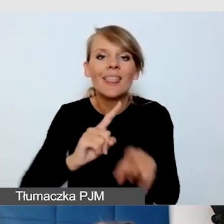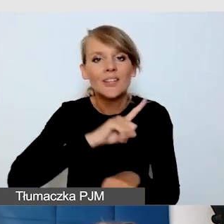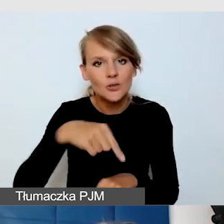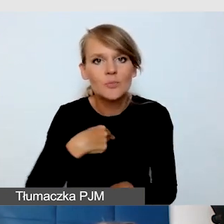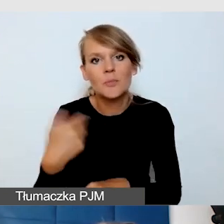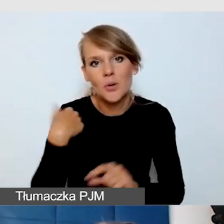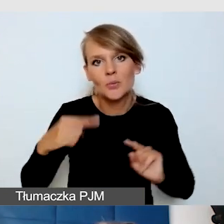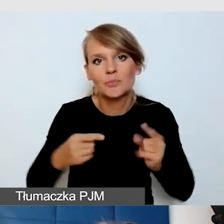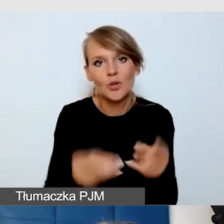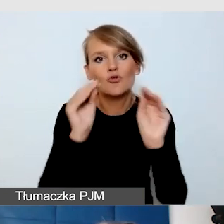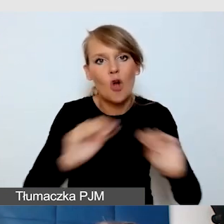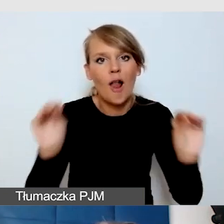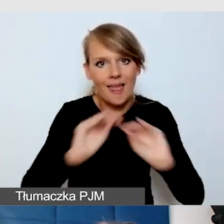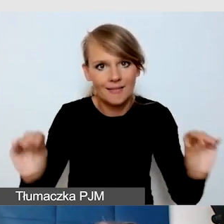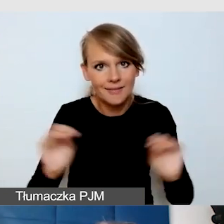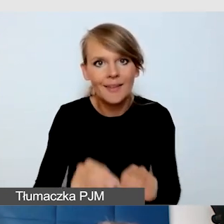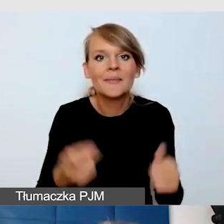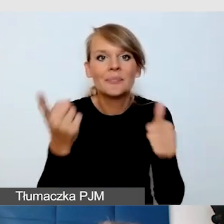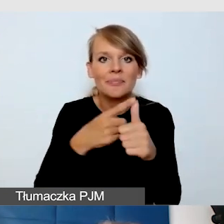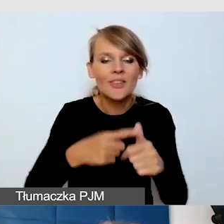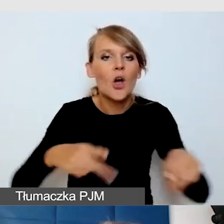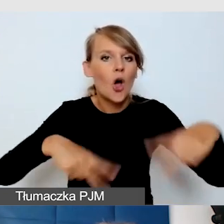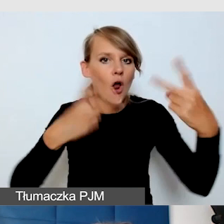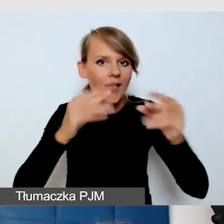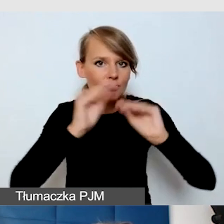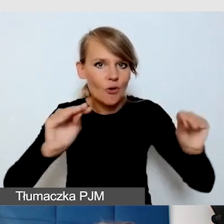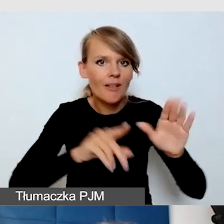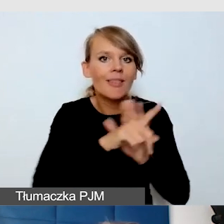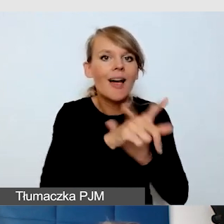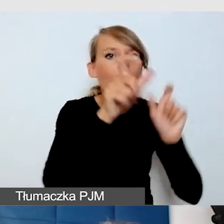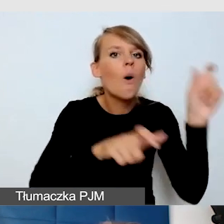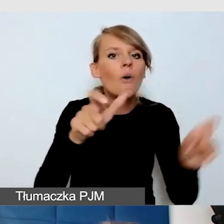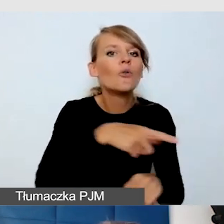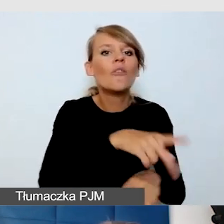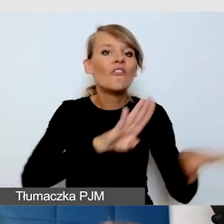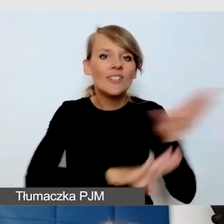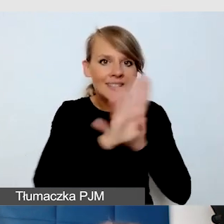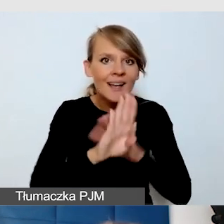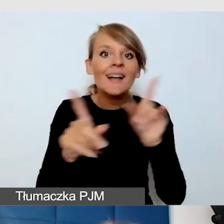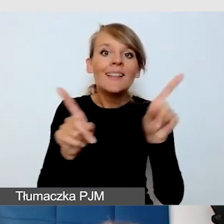Jedno było szkolenie online dla wystawców, ale też przeszkoliliśmy asystentów, wolontariuszy,